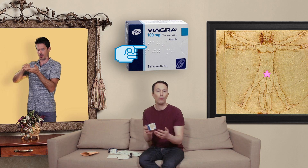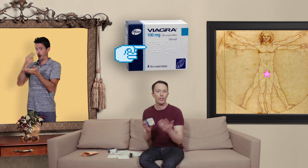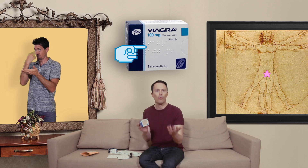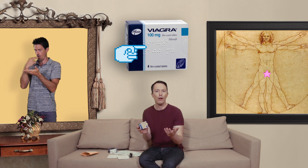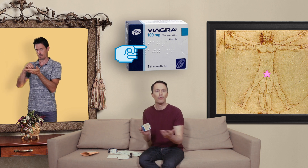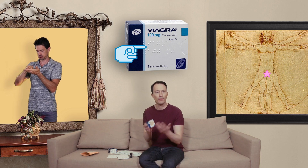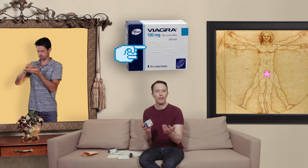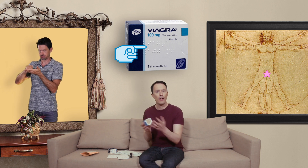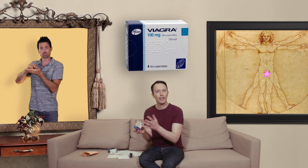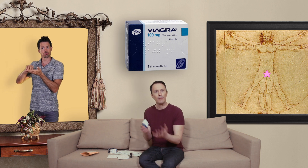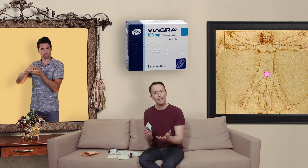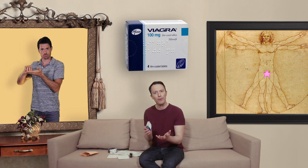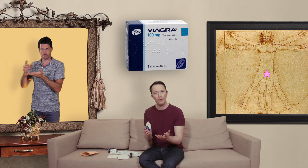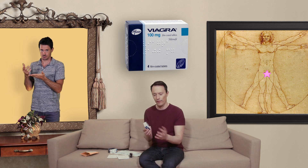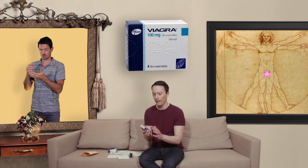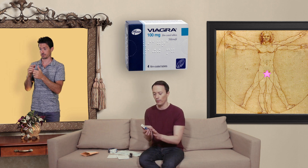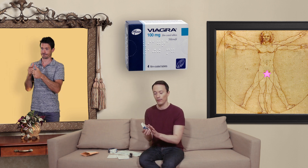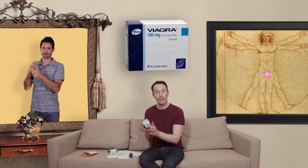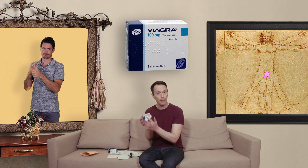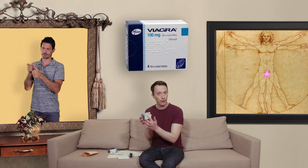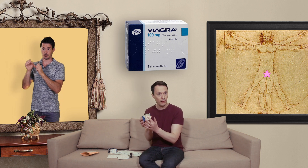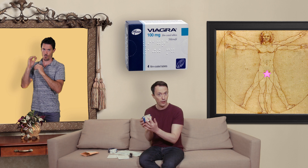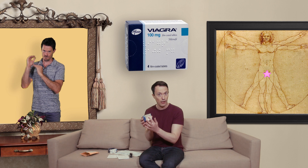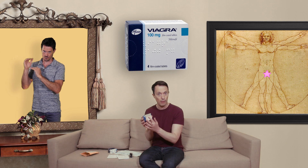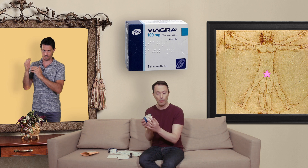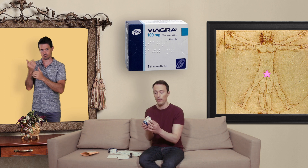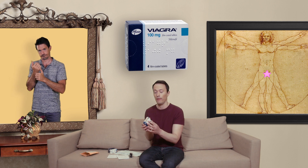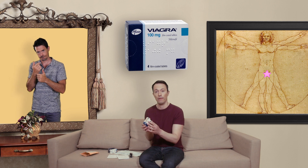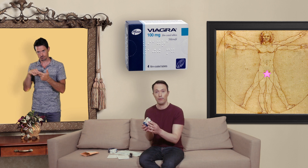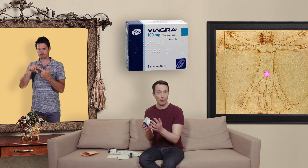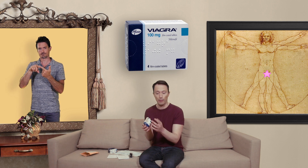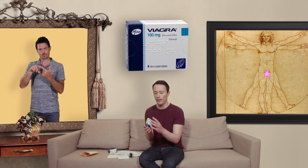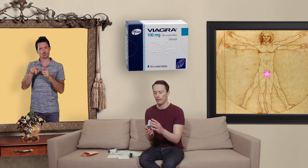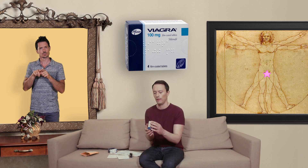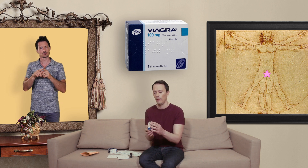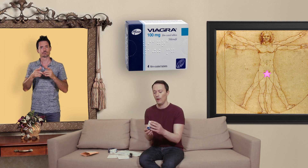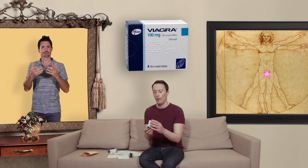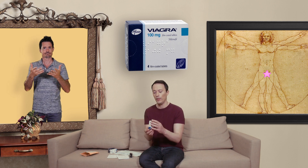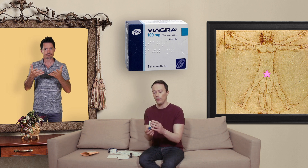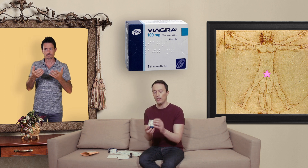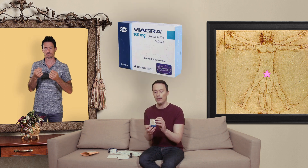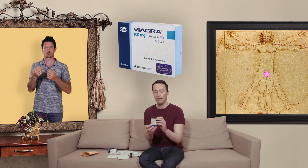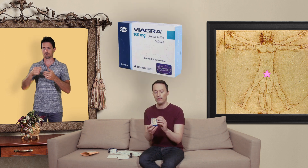aussi le doit savoir à quels médicaments ils ont affaire donc comme ça ça peut être déjà une première piste... vous avez aussi la